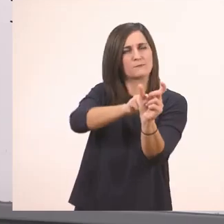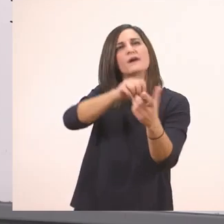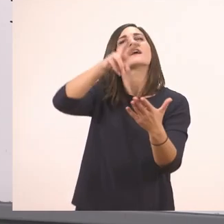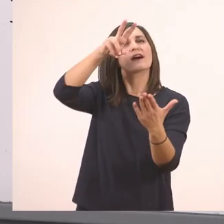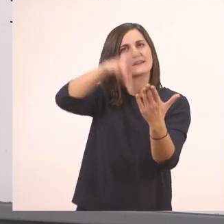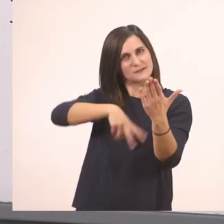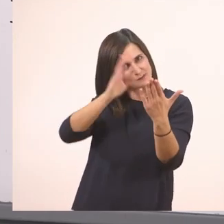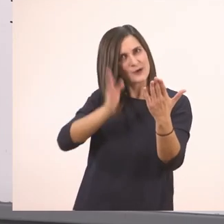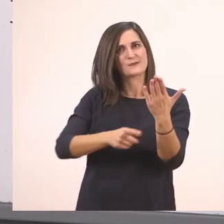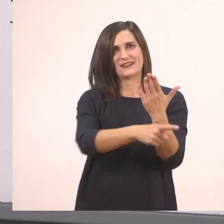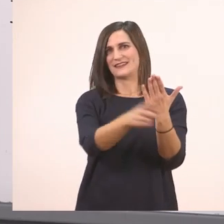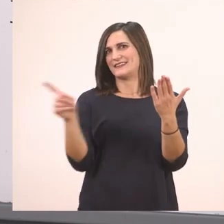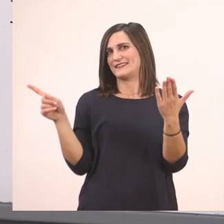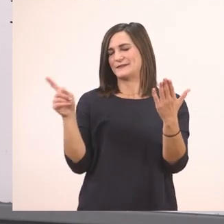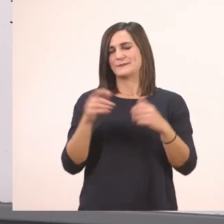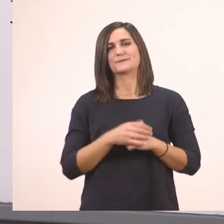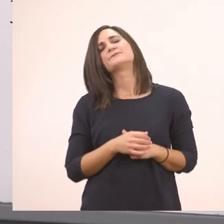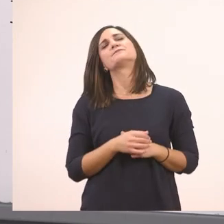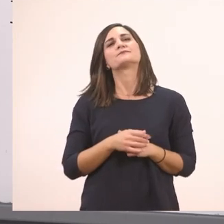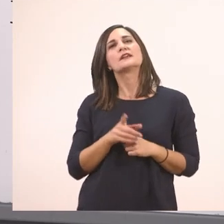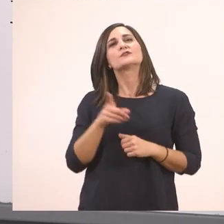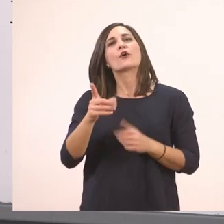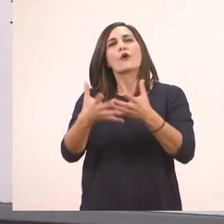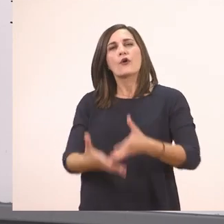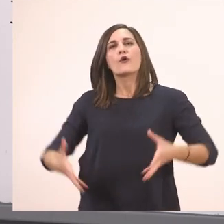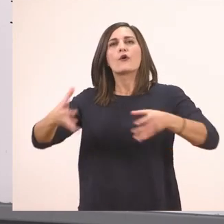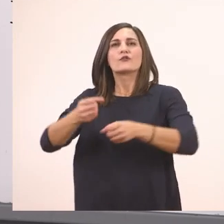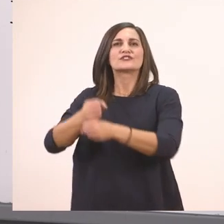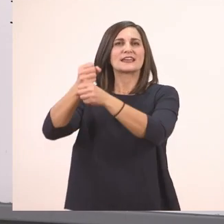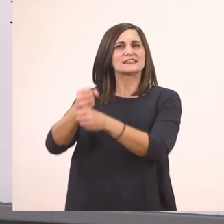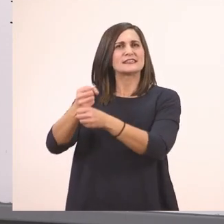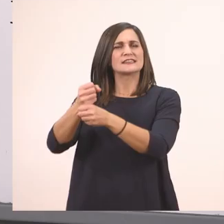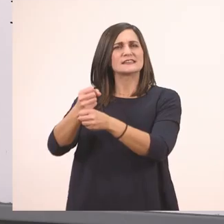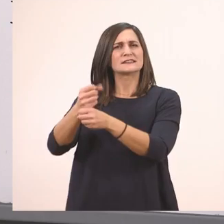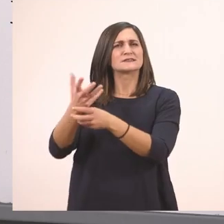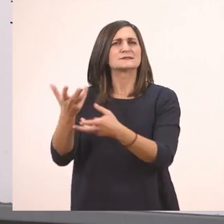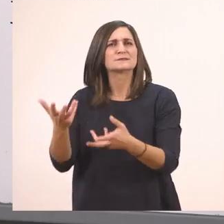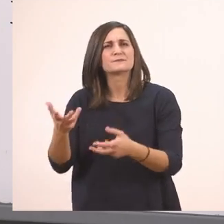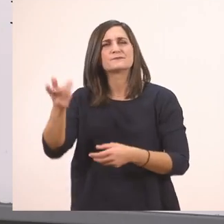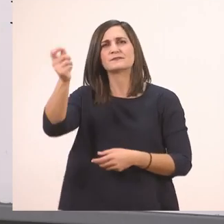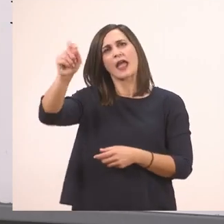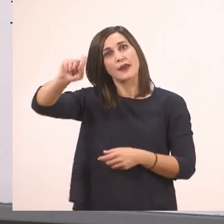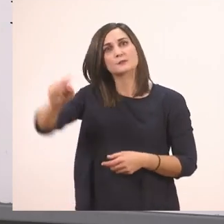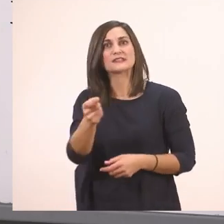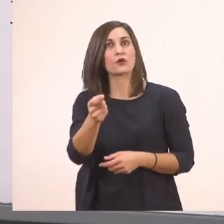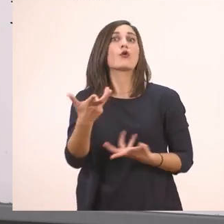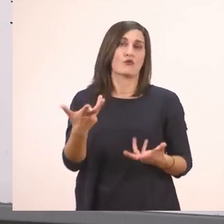στο σακί; Ερωτηματικό. Ρωτάει είπαμε.